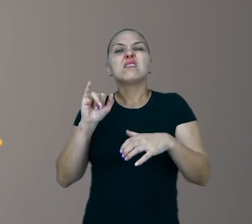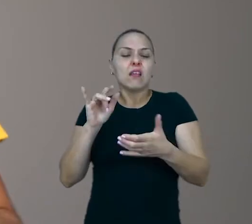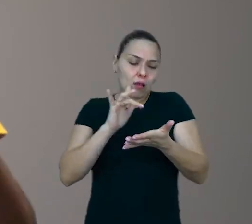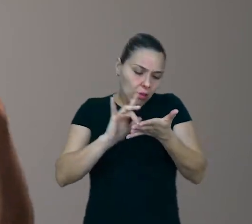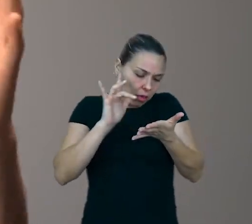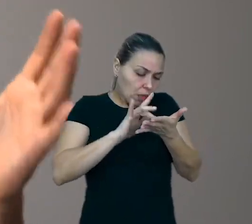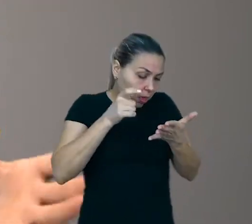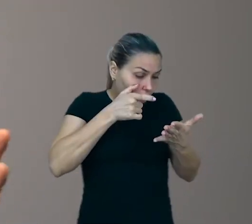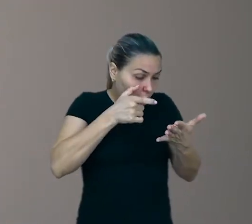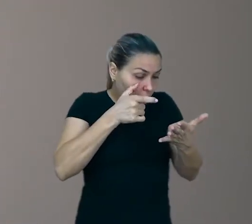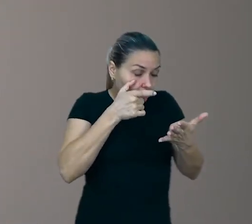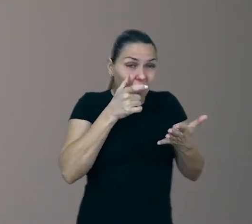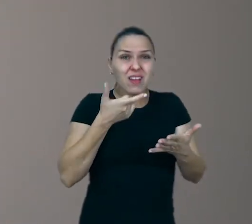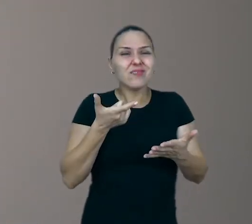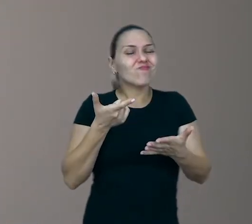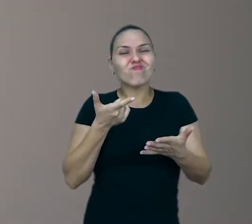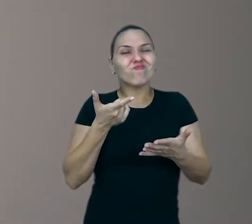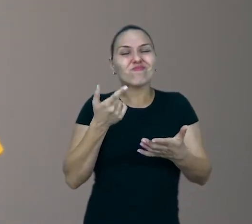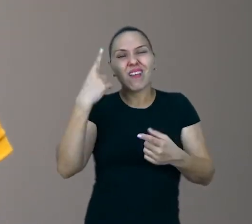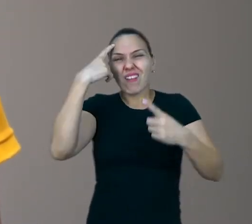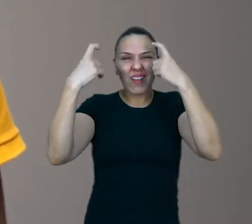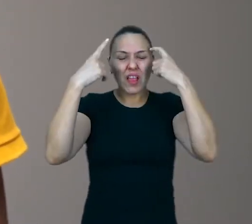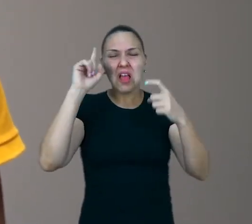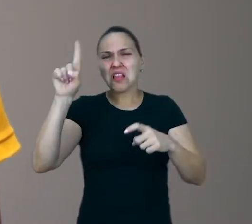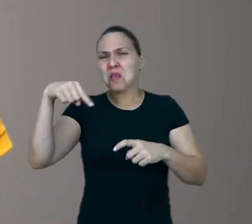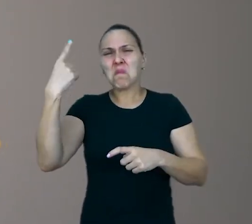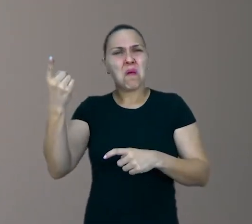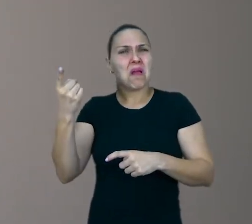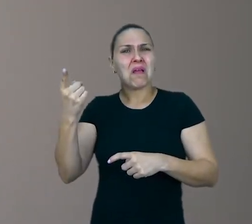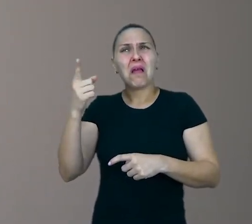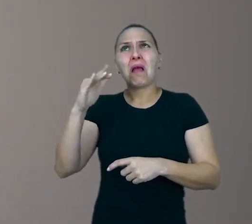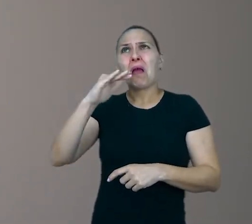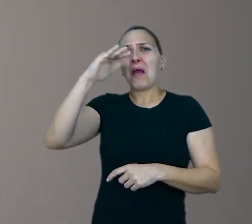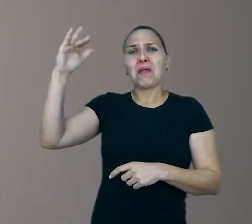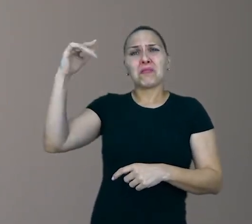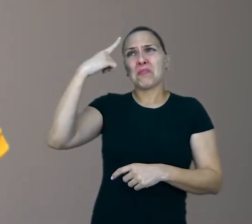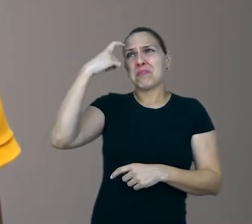e depois vai se tornar um adulto bem pouco criativo. E aí que tá a questão.